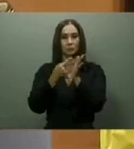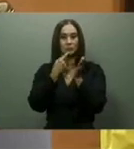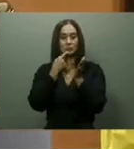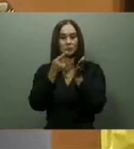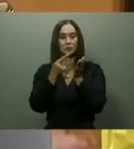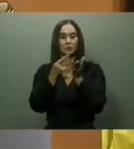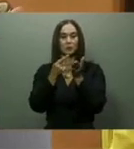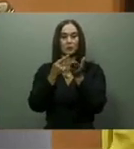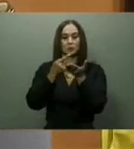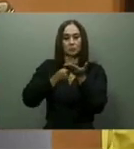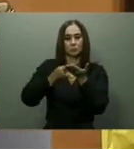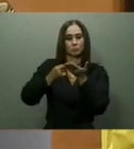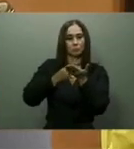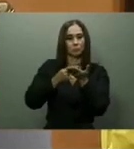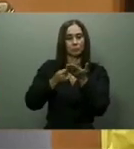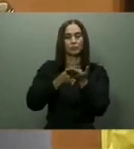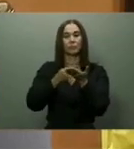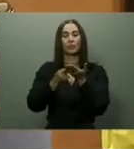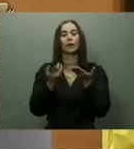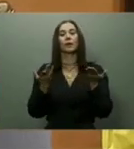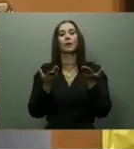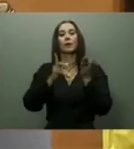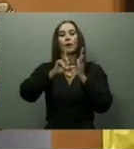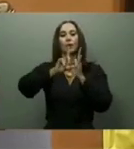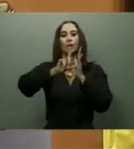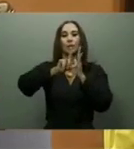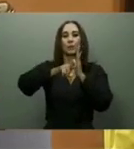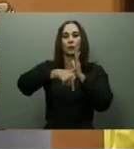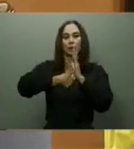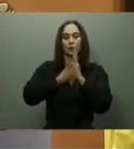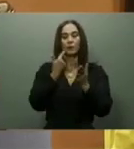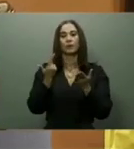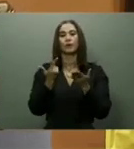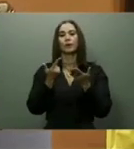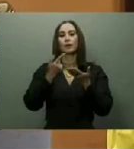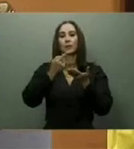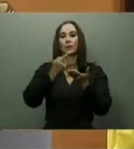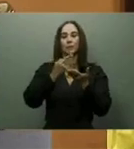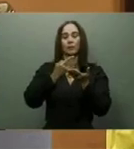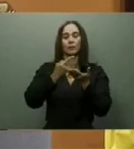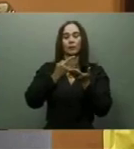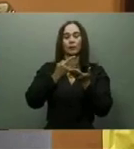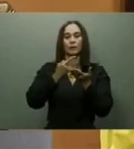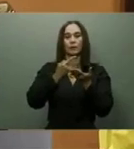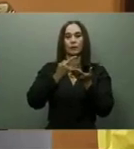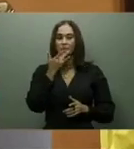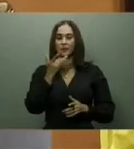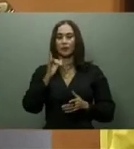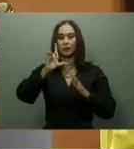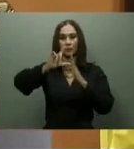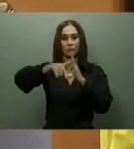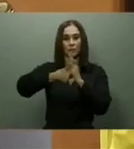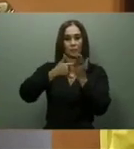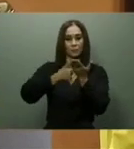que pasara de 228 a 470 pesos a todos los beneficiados. Esto fue cumplido.